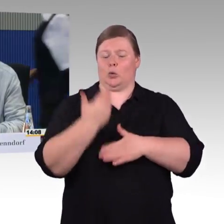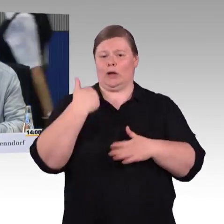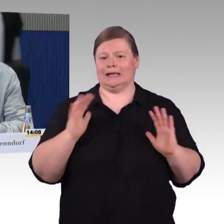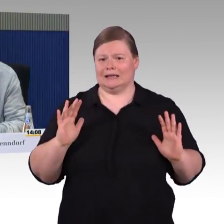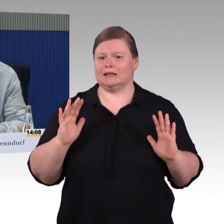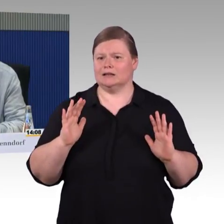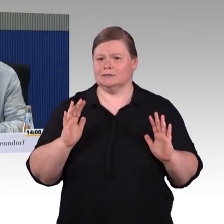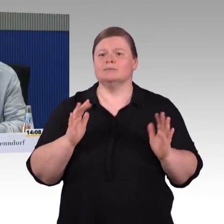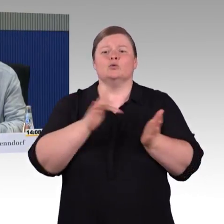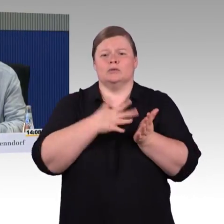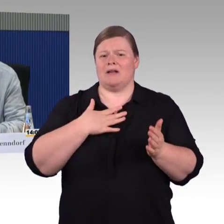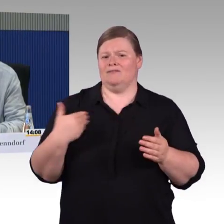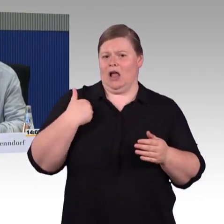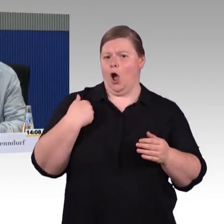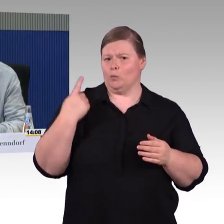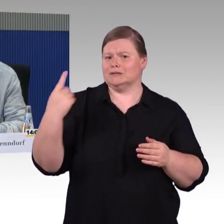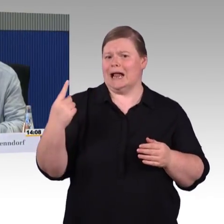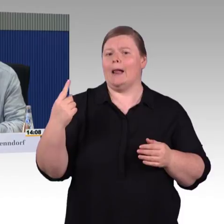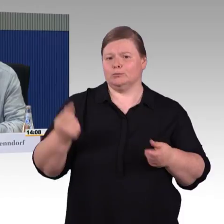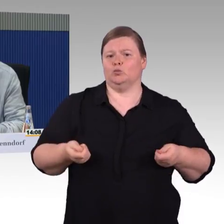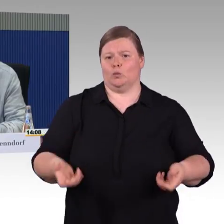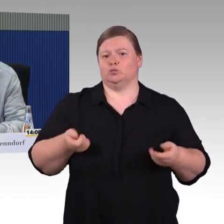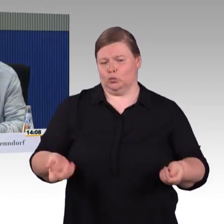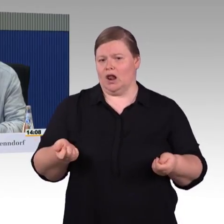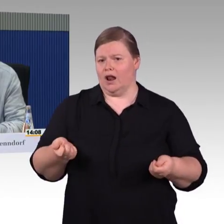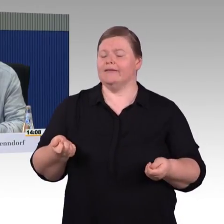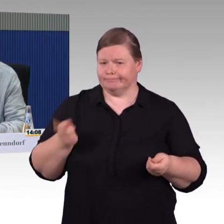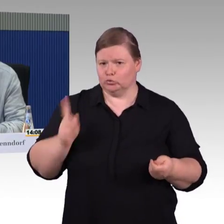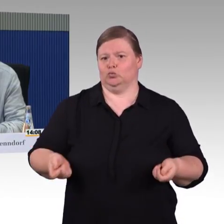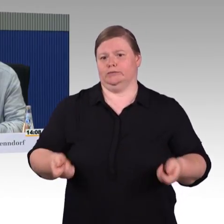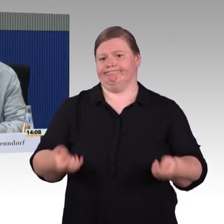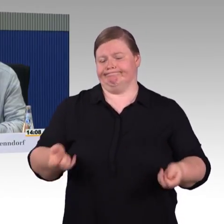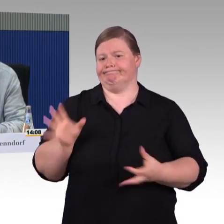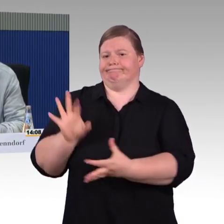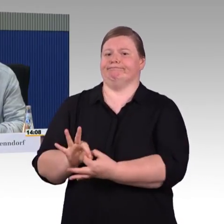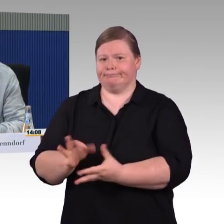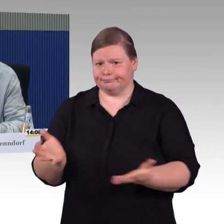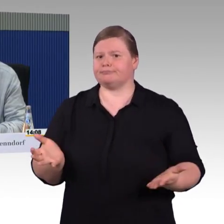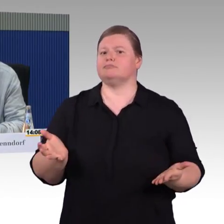Die schlechten, ganz schlechten und bitteren Erfahrungen, die wir bei Bahnfahrten gemacht haben, die ich geschildert habe,